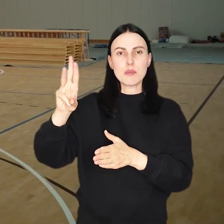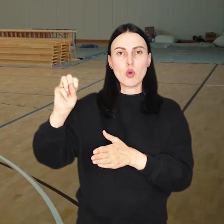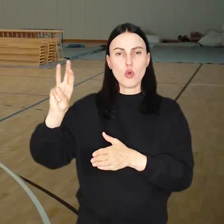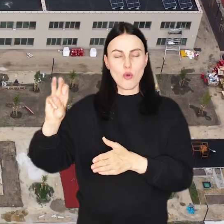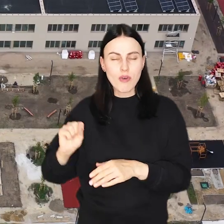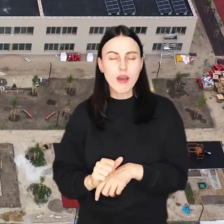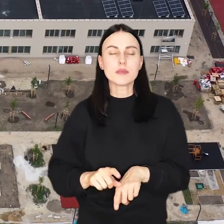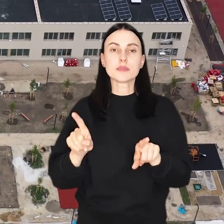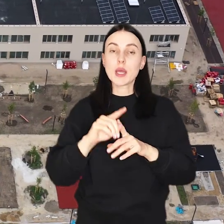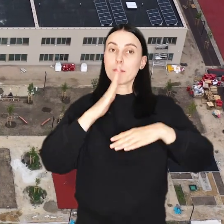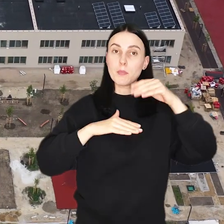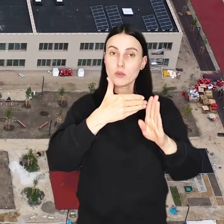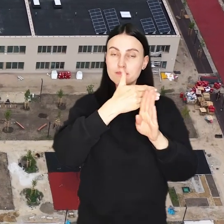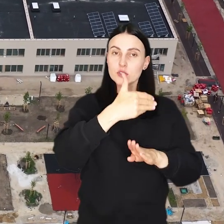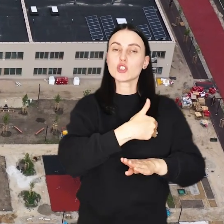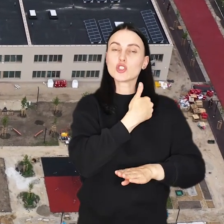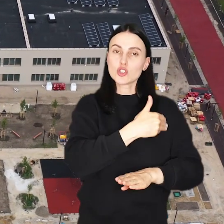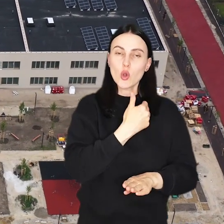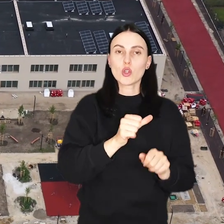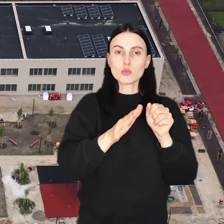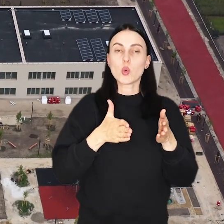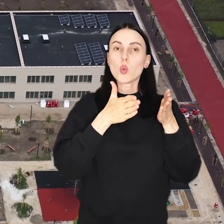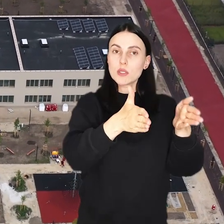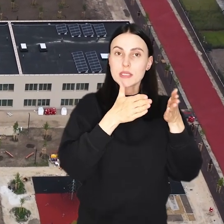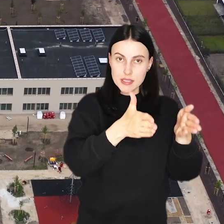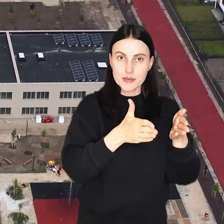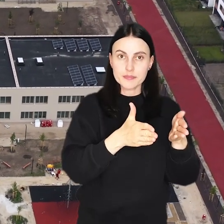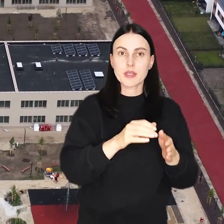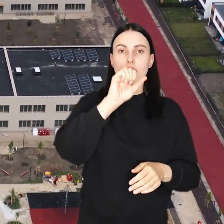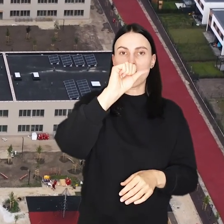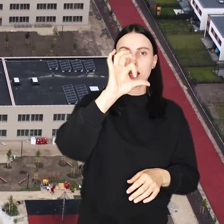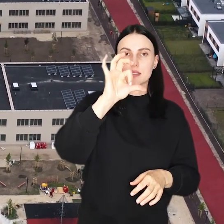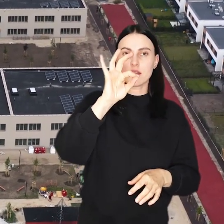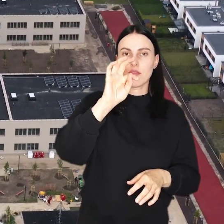Wciąż trwa także budowa Zespołu Szkolno-Przedszkolnego przy ul. Asfaltowej.